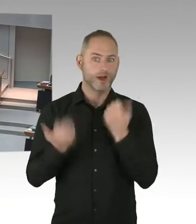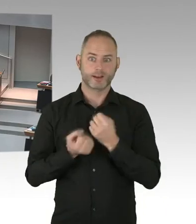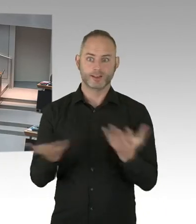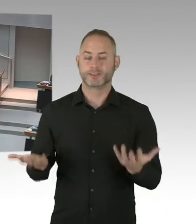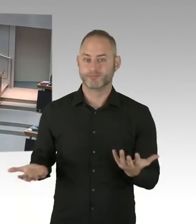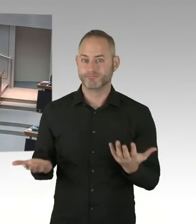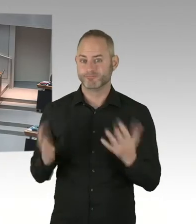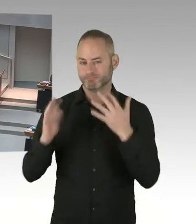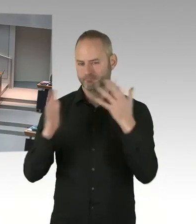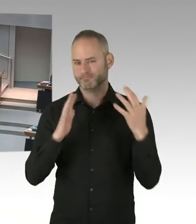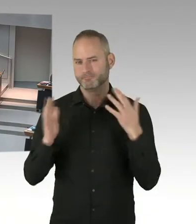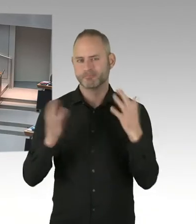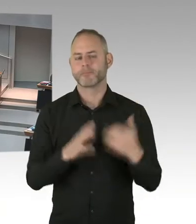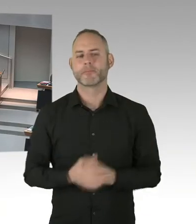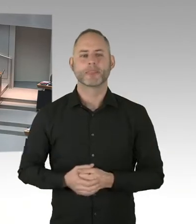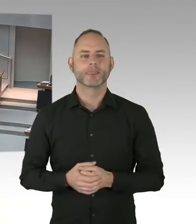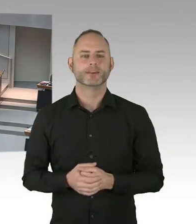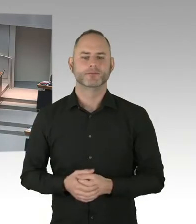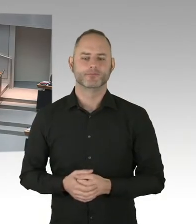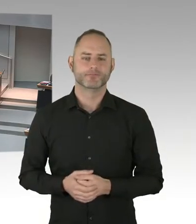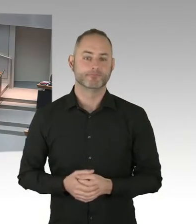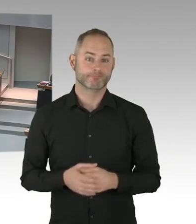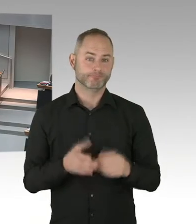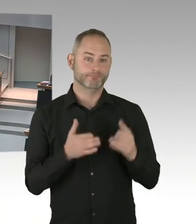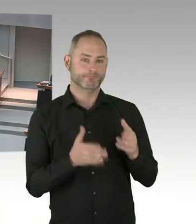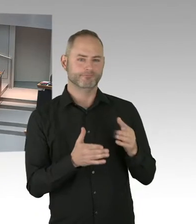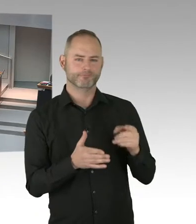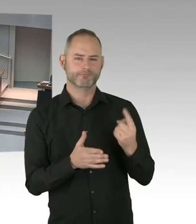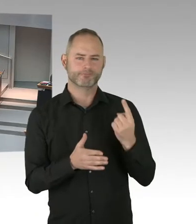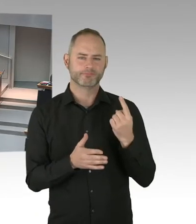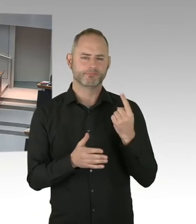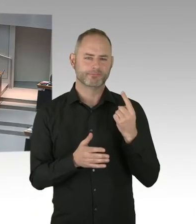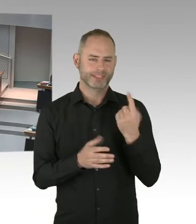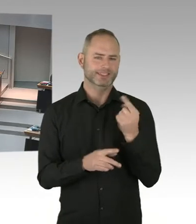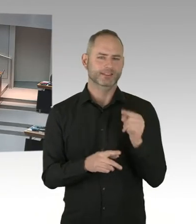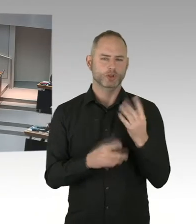Deswegen ist die erste 90 enorm wichtig. Die zweite 90, da geht es darum, dass die Menschen,